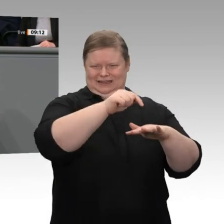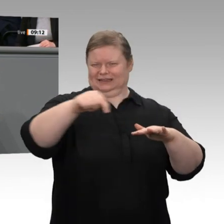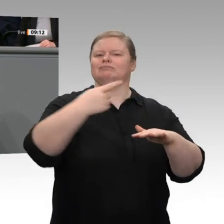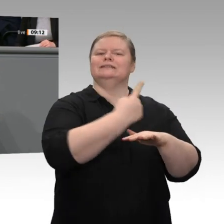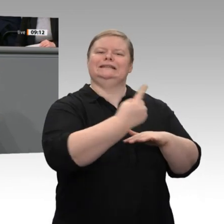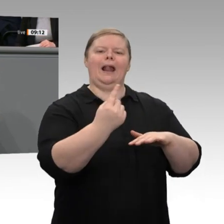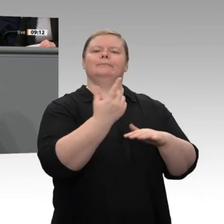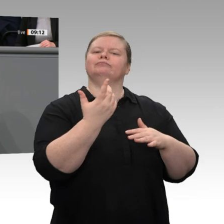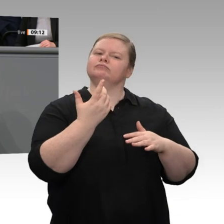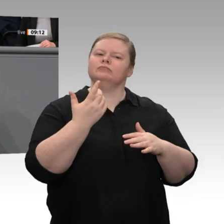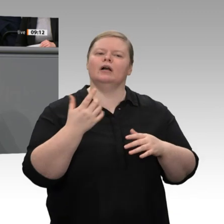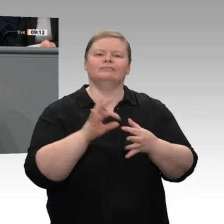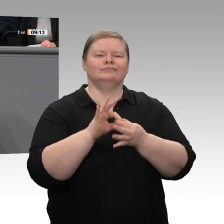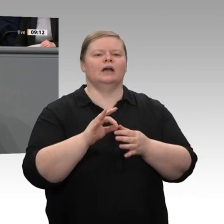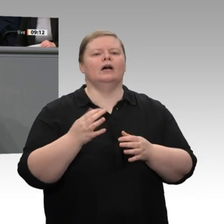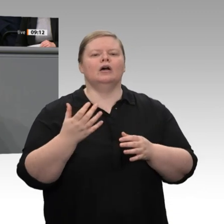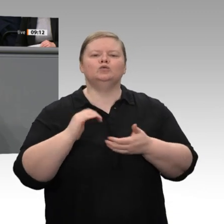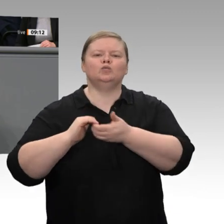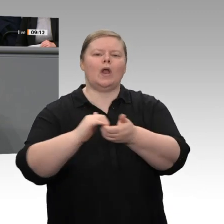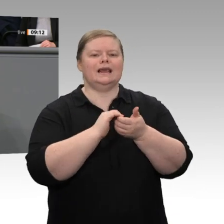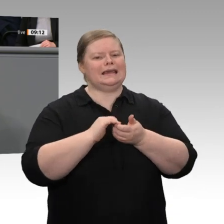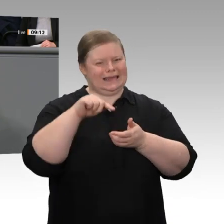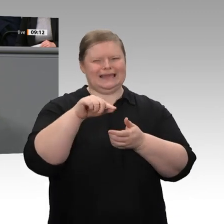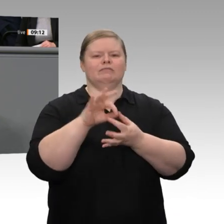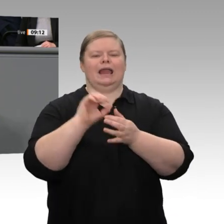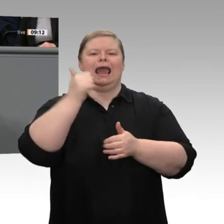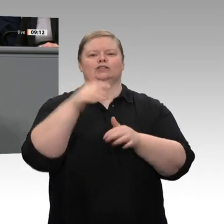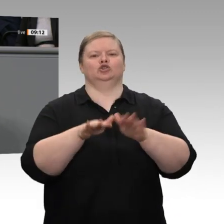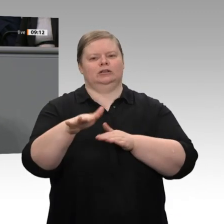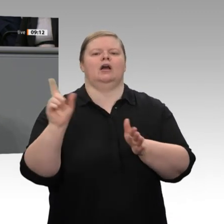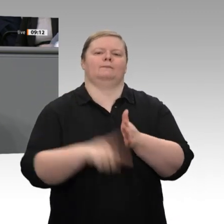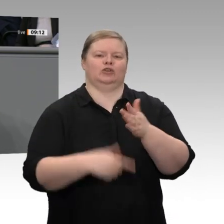erkennen. Im Jahreswirtschaftsbericht - dafür bedanke ich mich, liebe Frau Hagedorn,